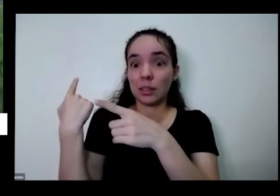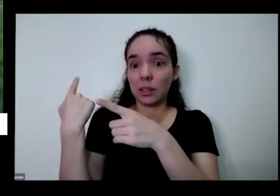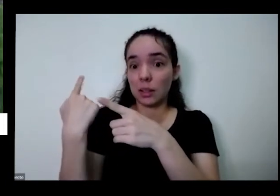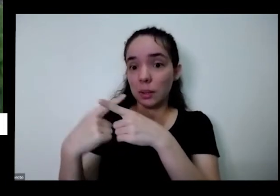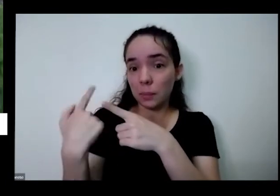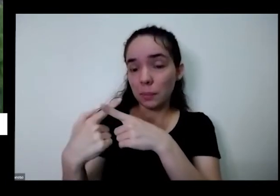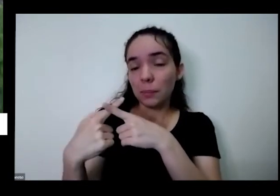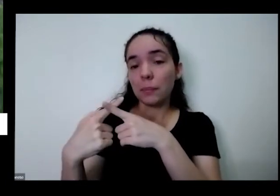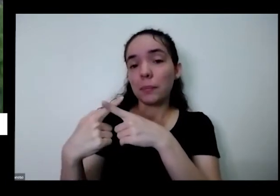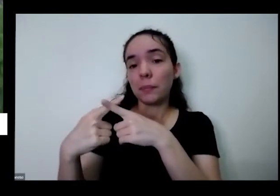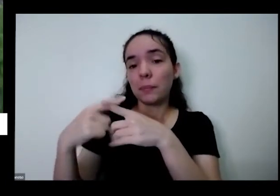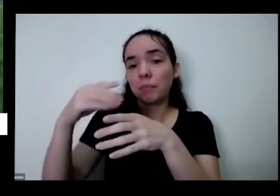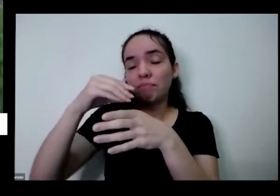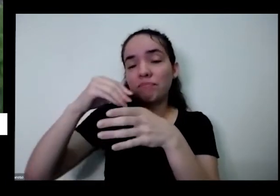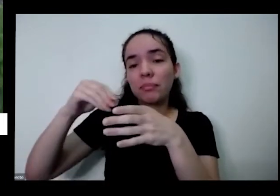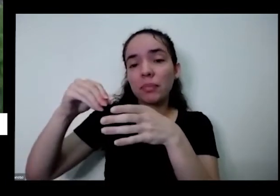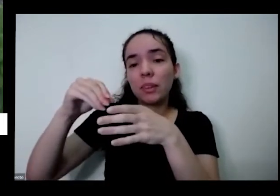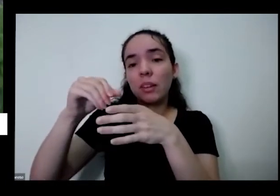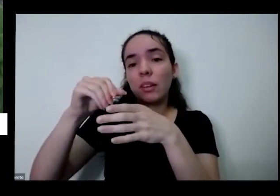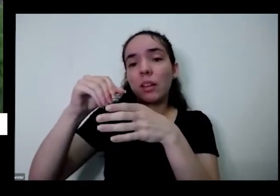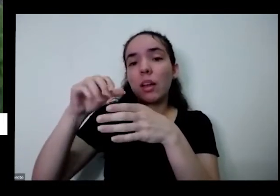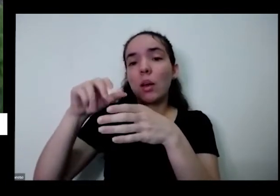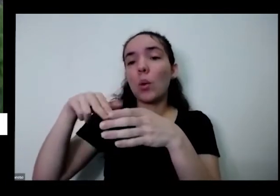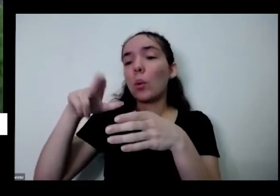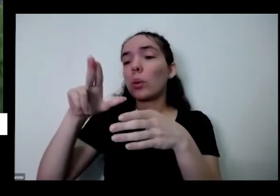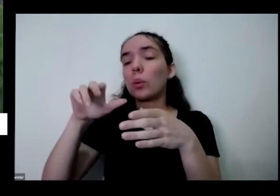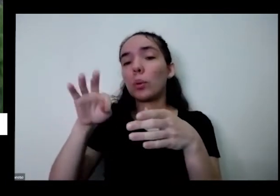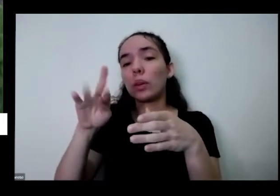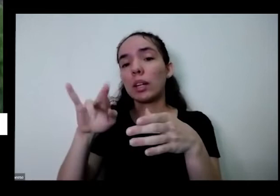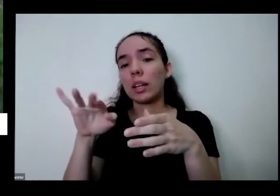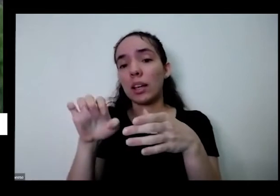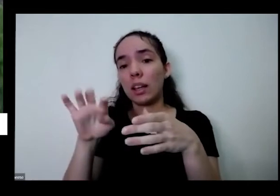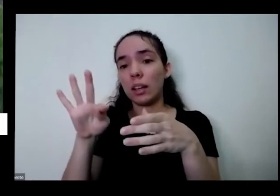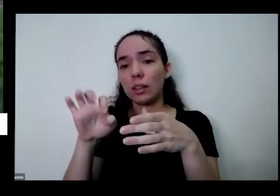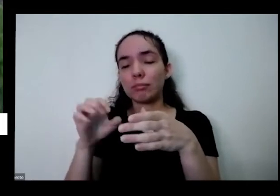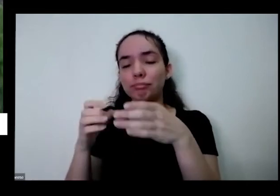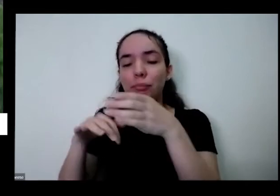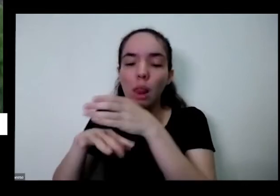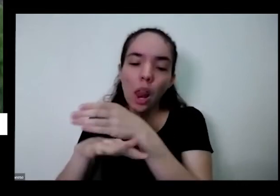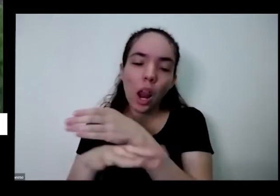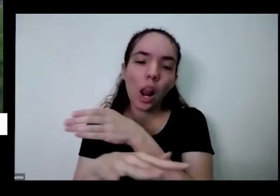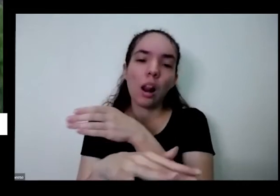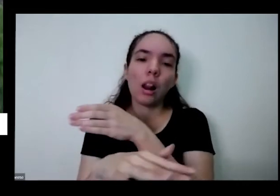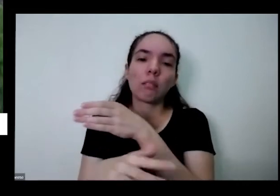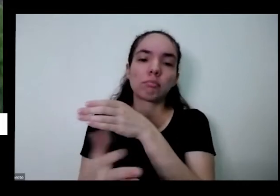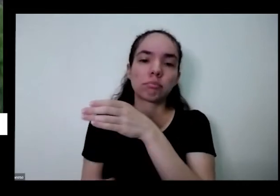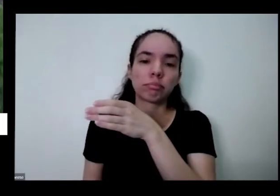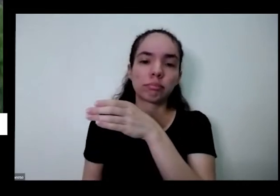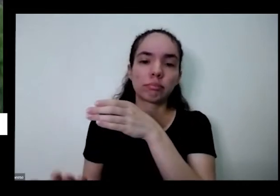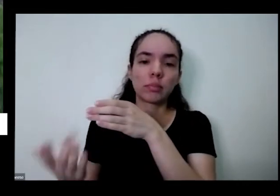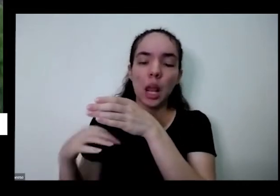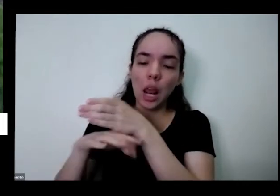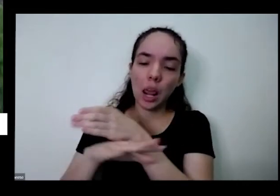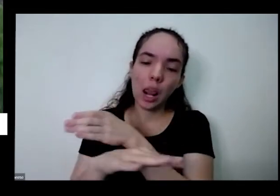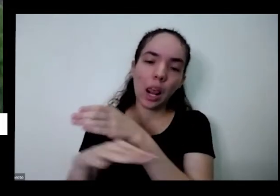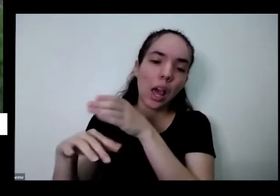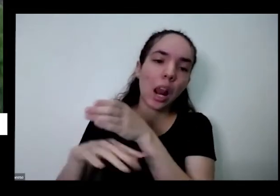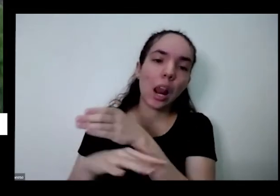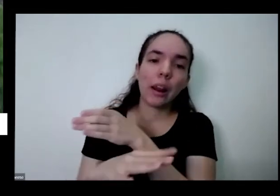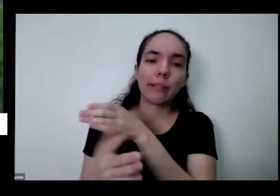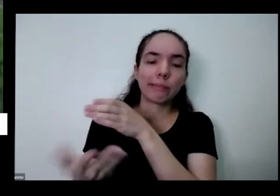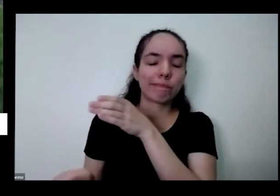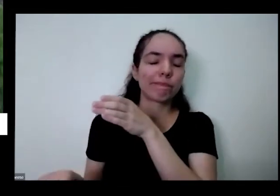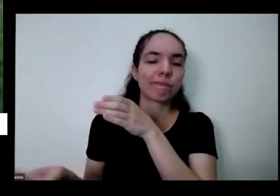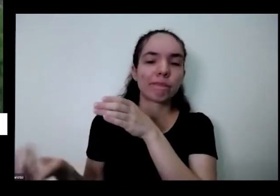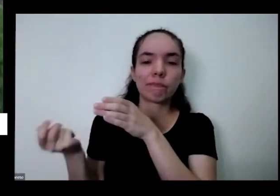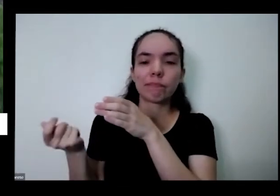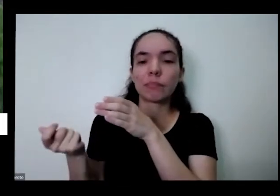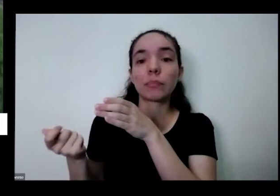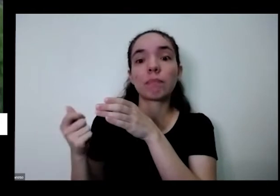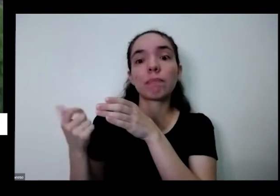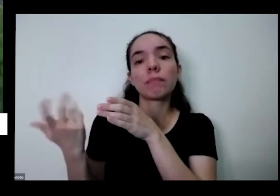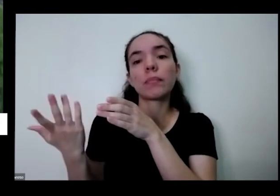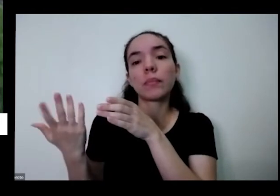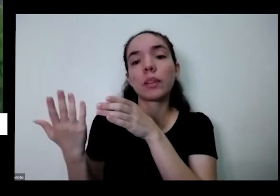bichinhos produziram todos os clientes vão embora porque a erosão que você criou aí é a pronta vai